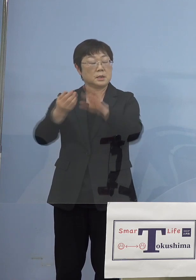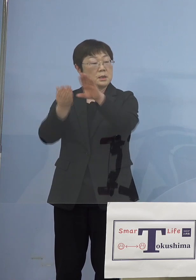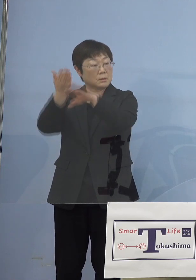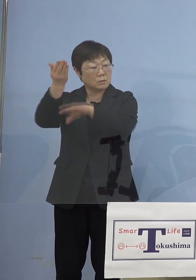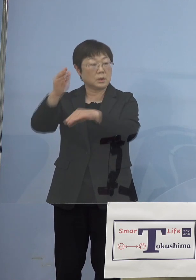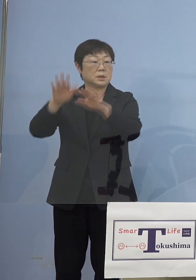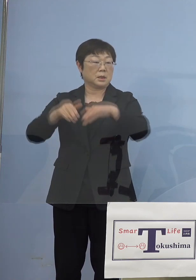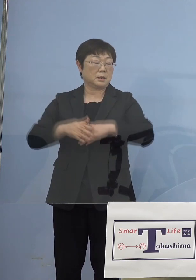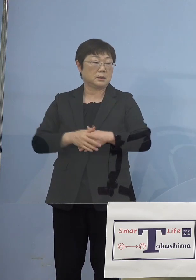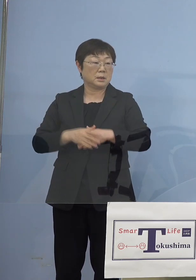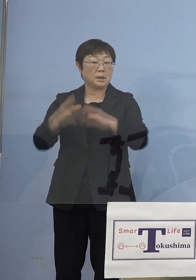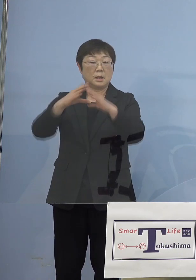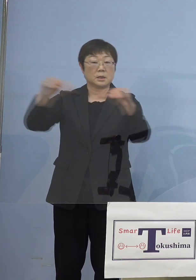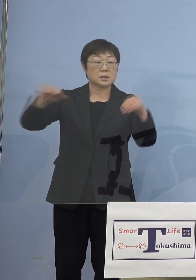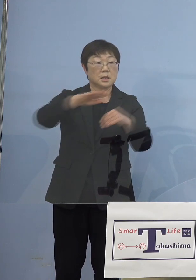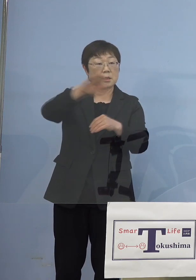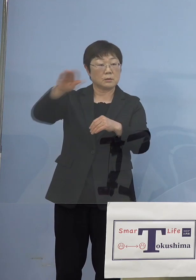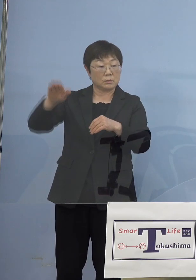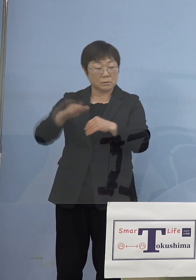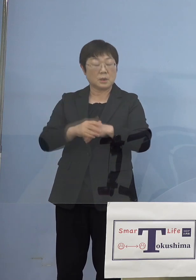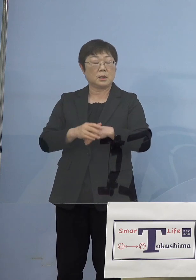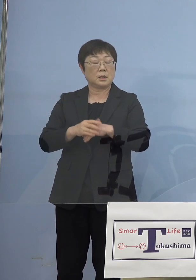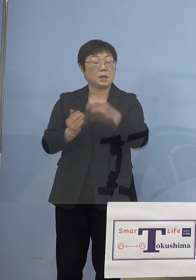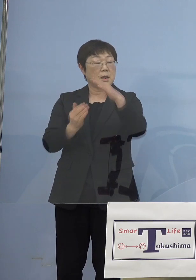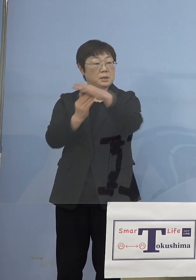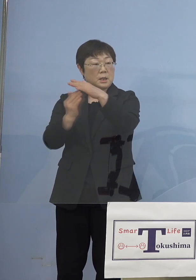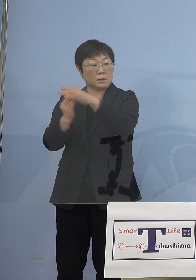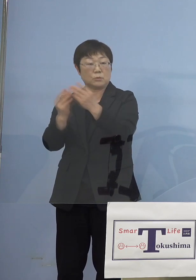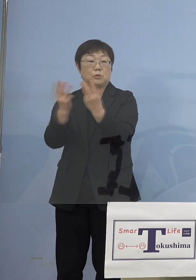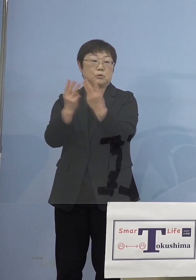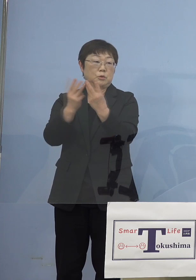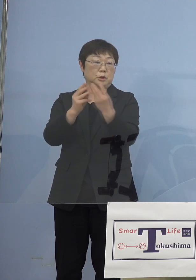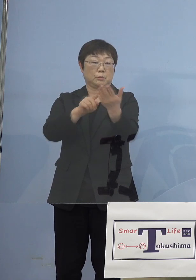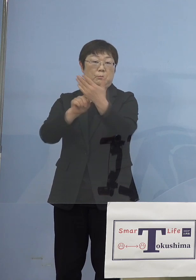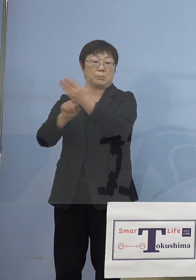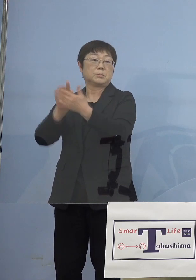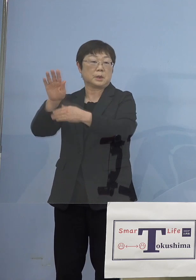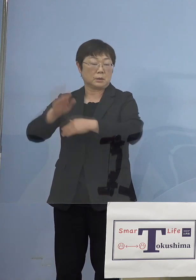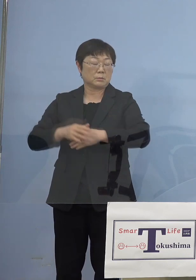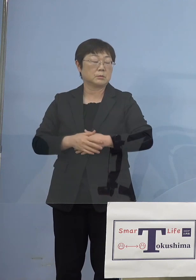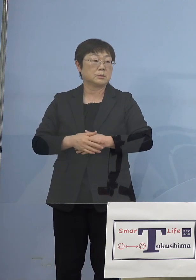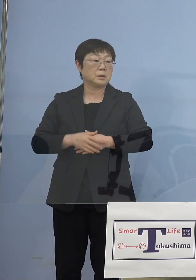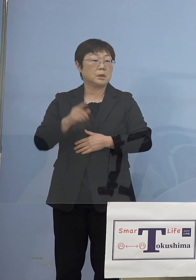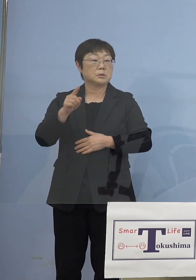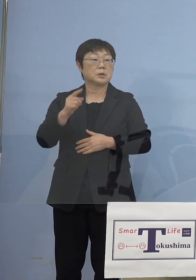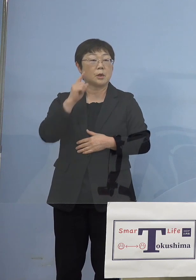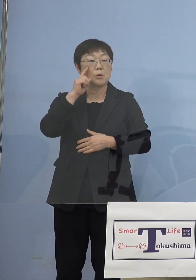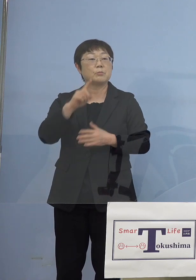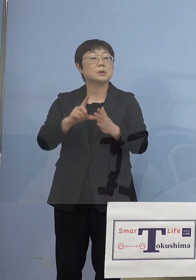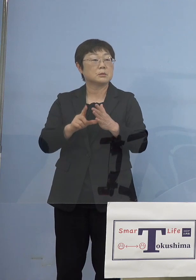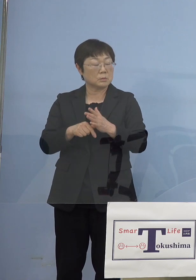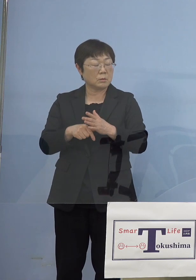また全国がこれまで最高値を叩き出していると こうしたことを考えると やっぱりしっかりと防御して